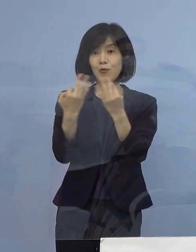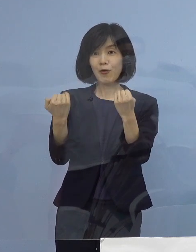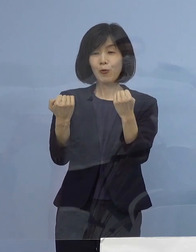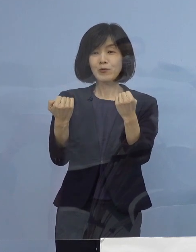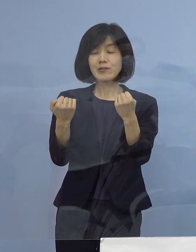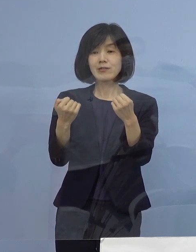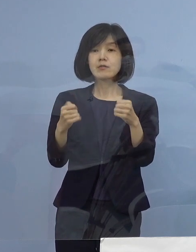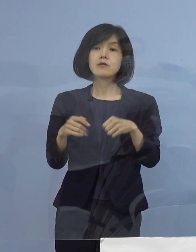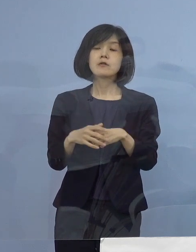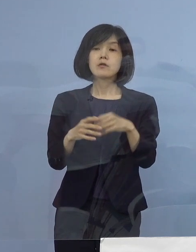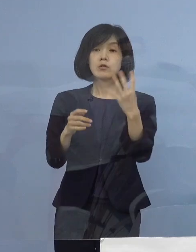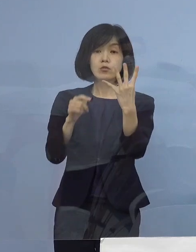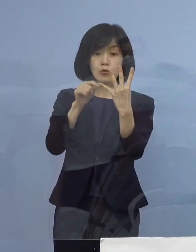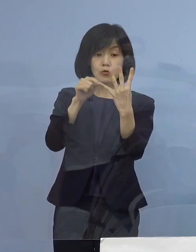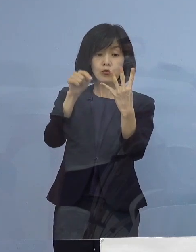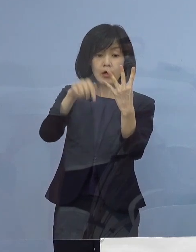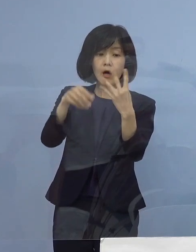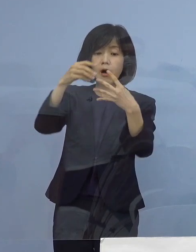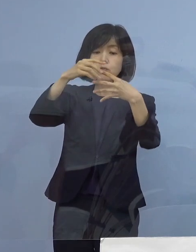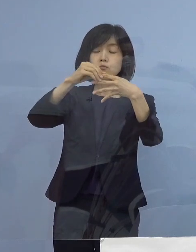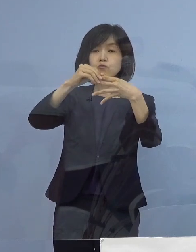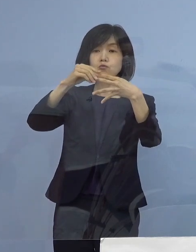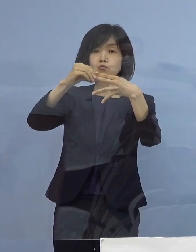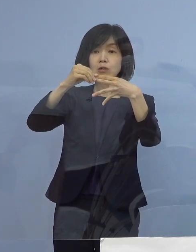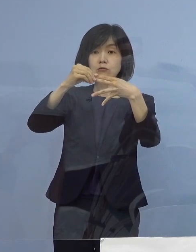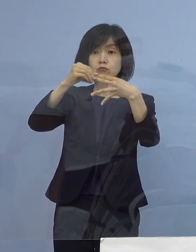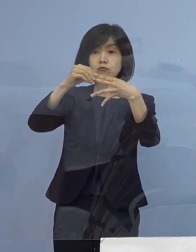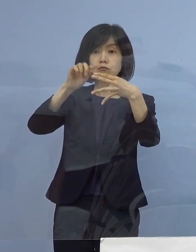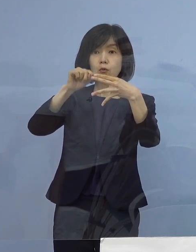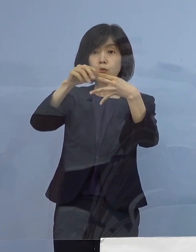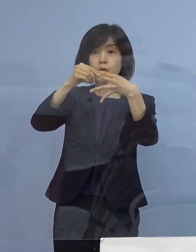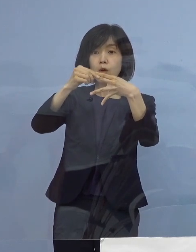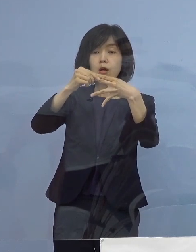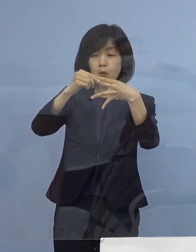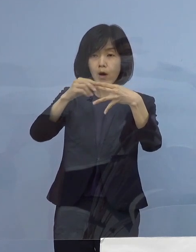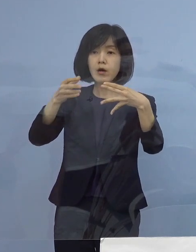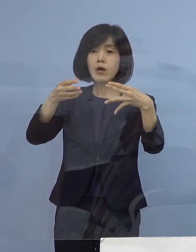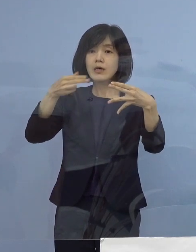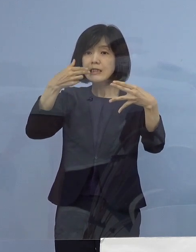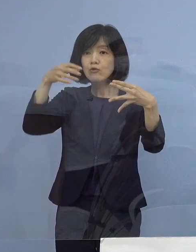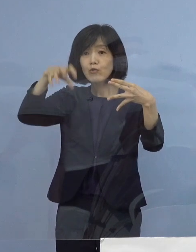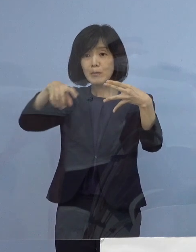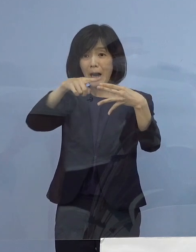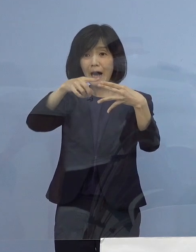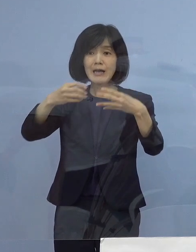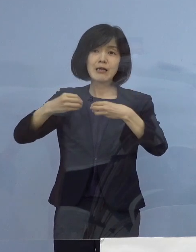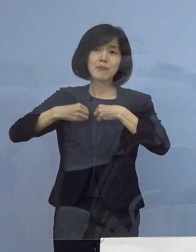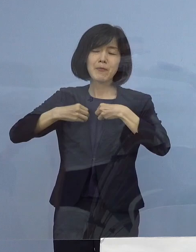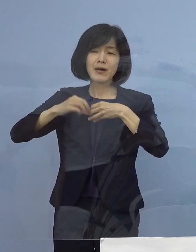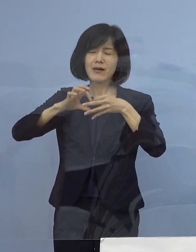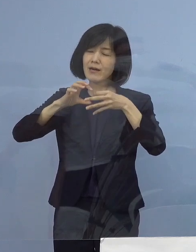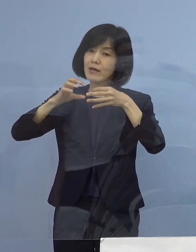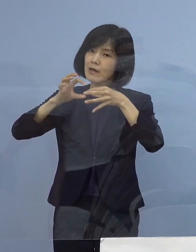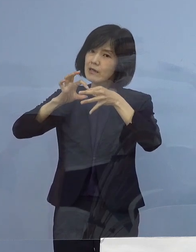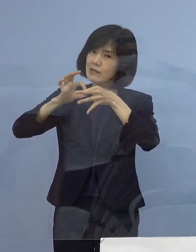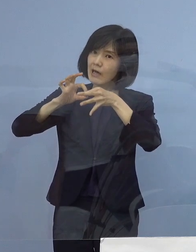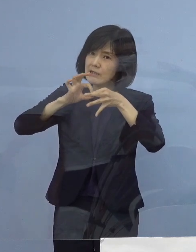そのうちの2例つまり半分ですね こちらが飲食の場が関連をしている恐れがあるなど